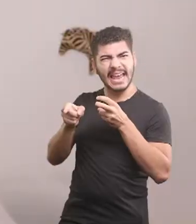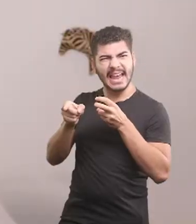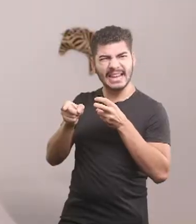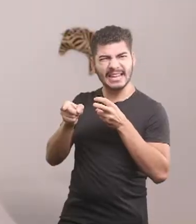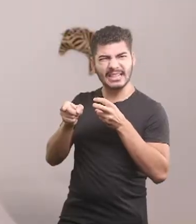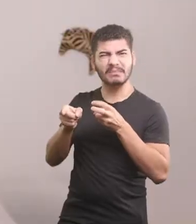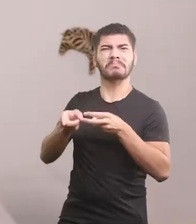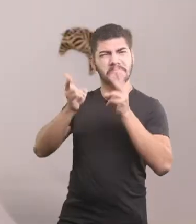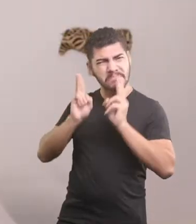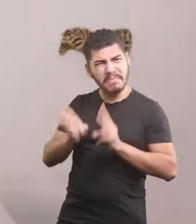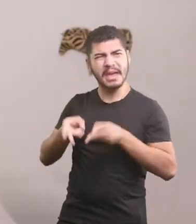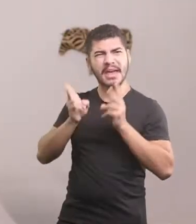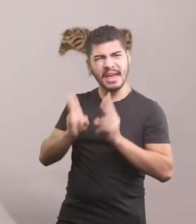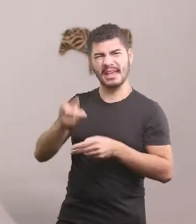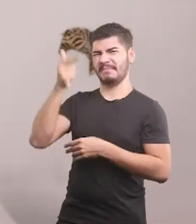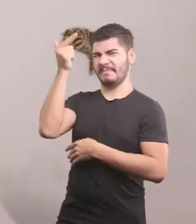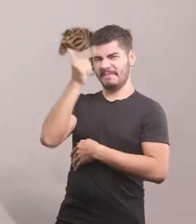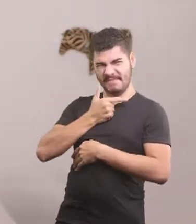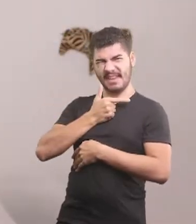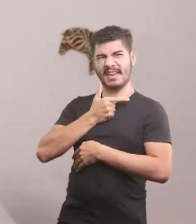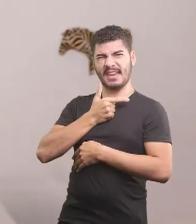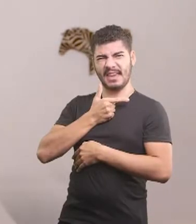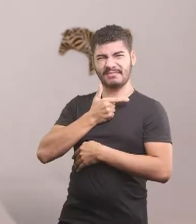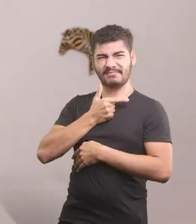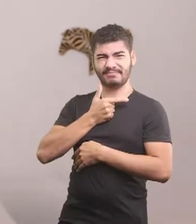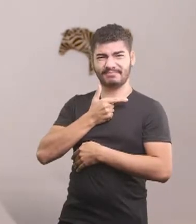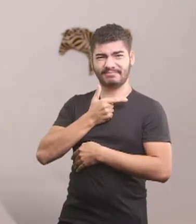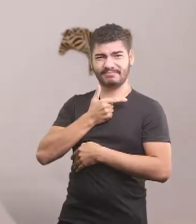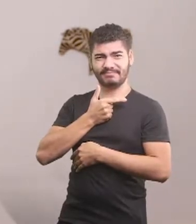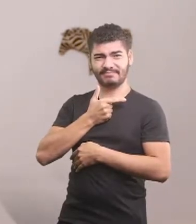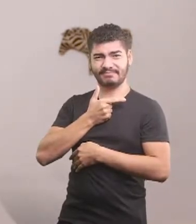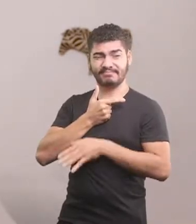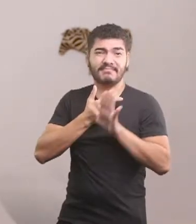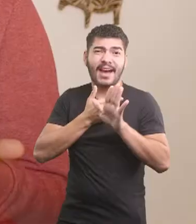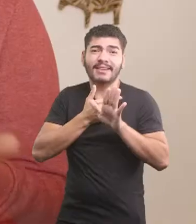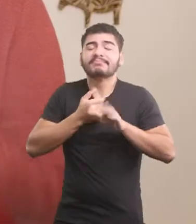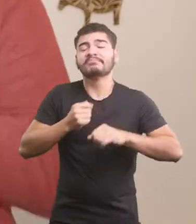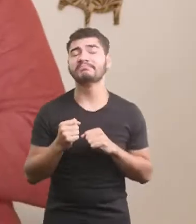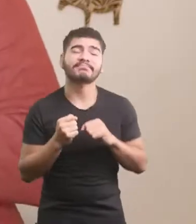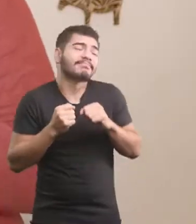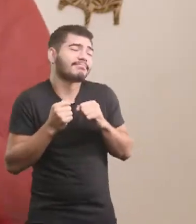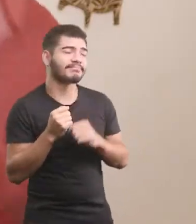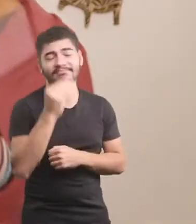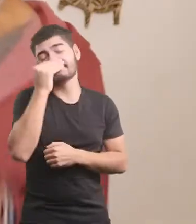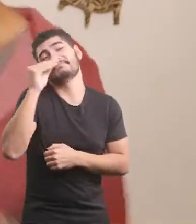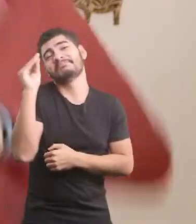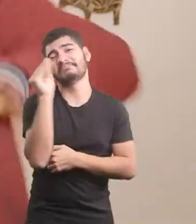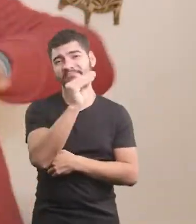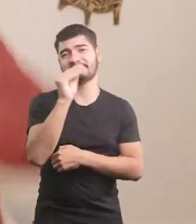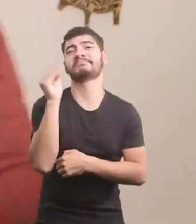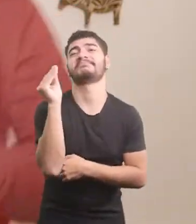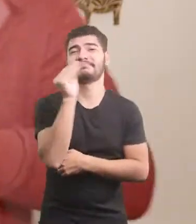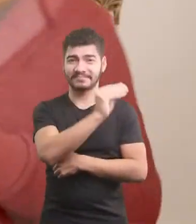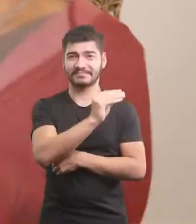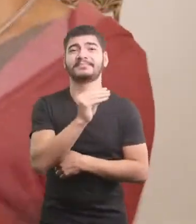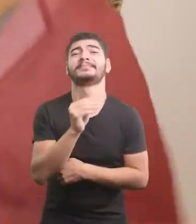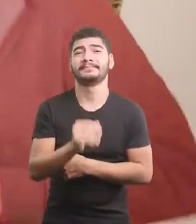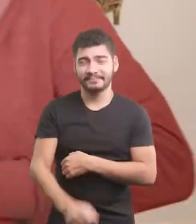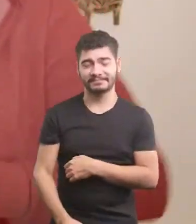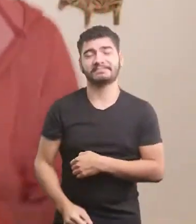O Oscar continuava feio Mas nem ligou